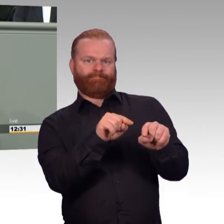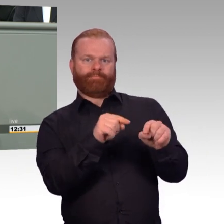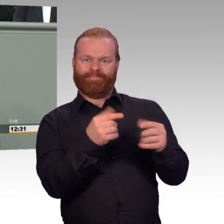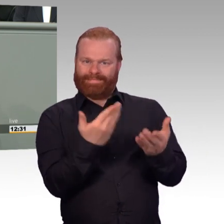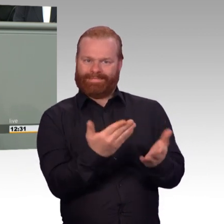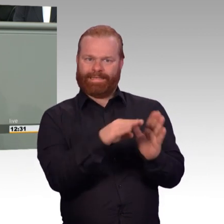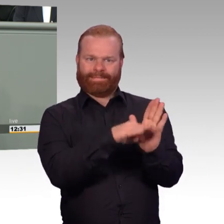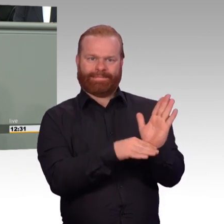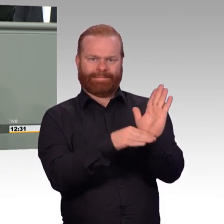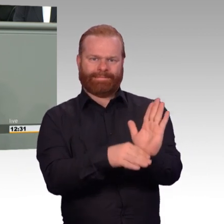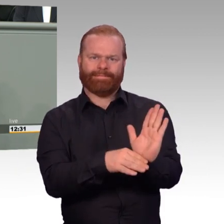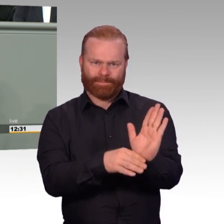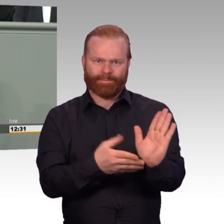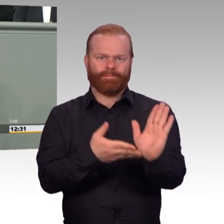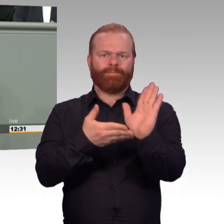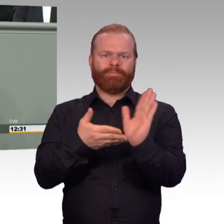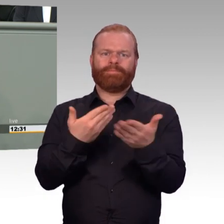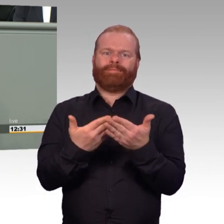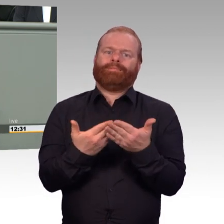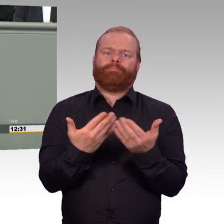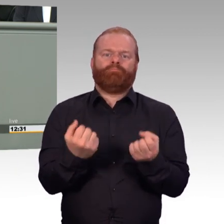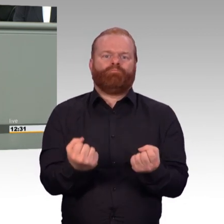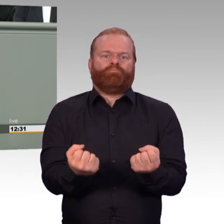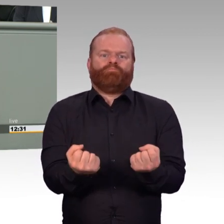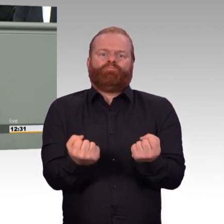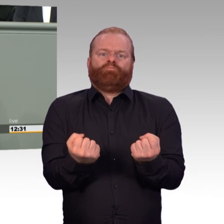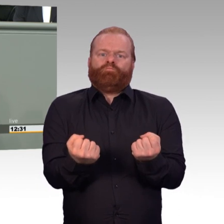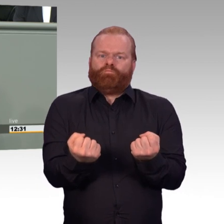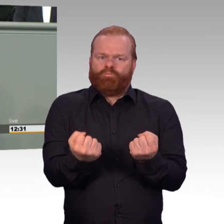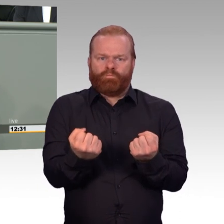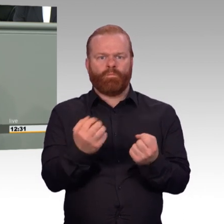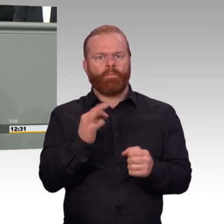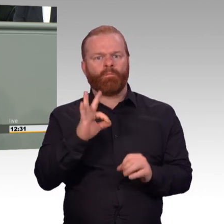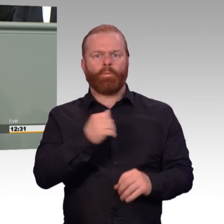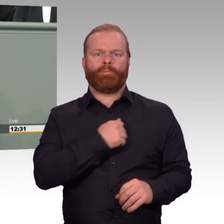(Beifall) Einer der Eckpfeiler dieses Artikelgesetzes